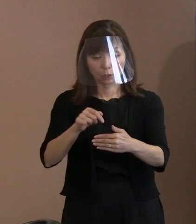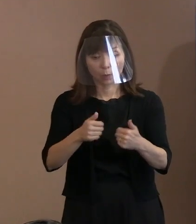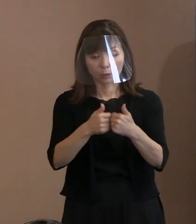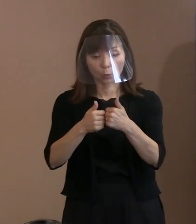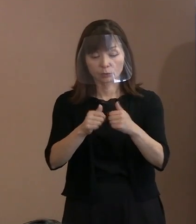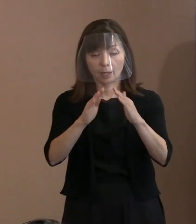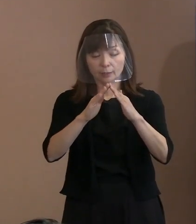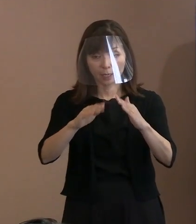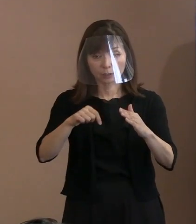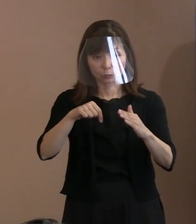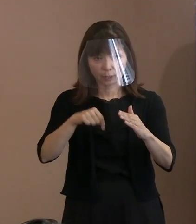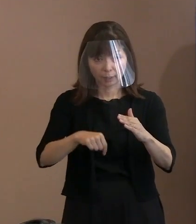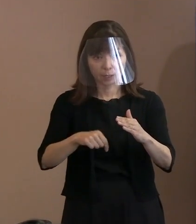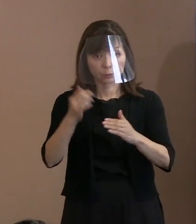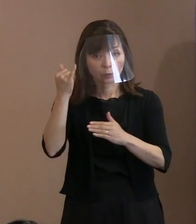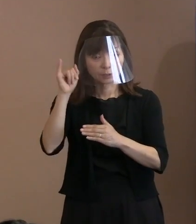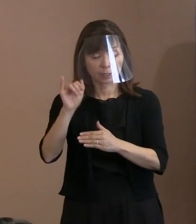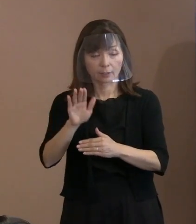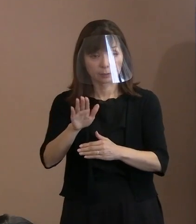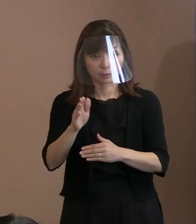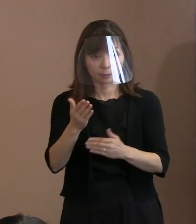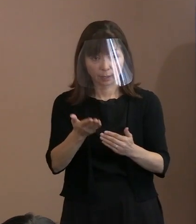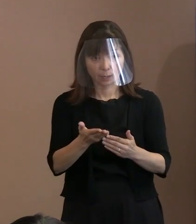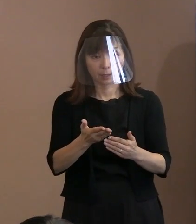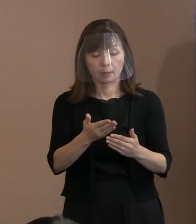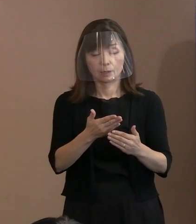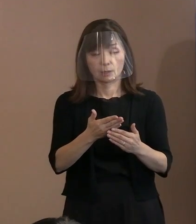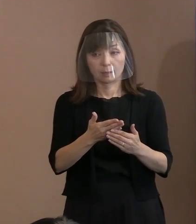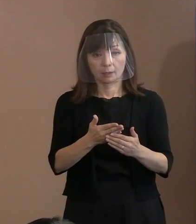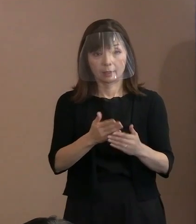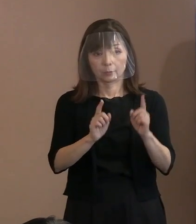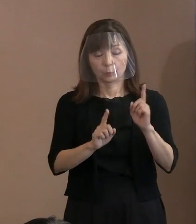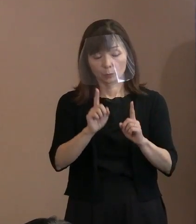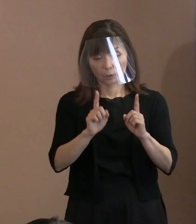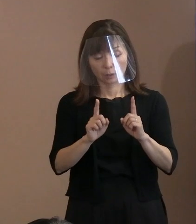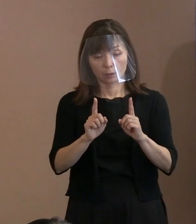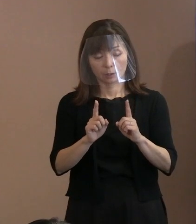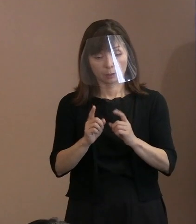市長自らのお考えなのか 動機づけについて教えてください｡